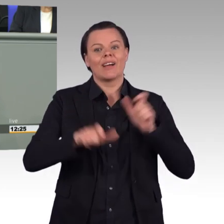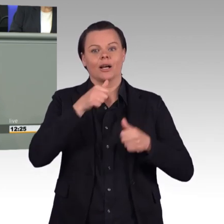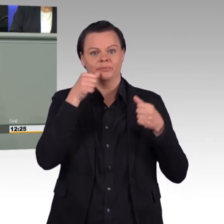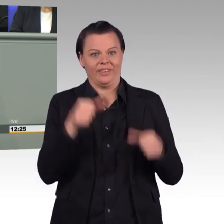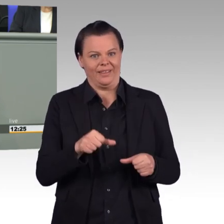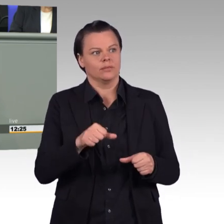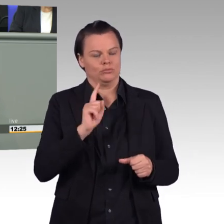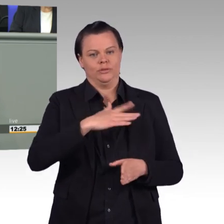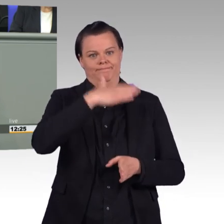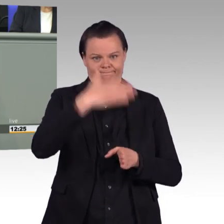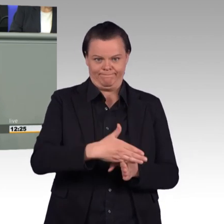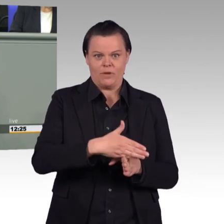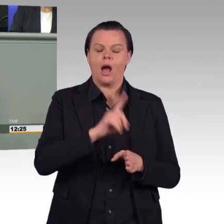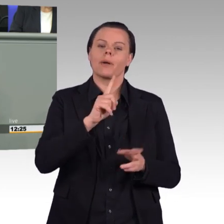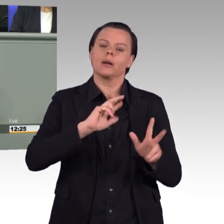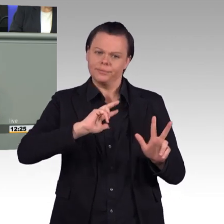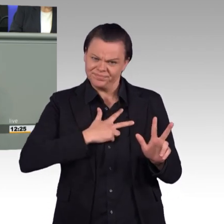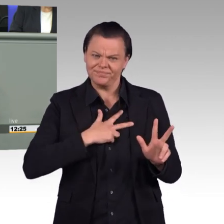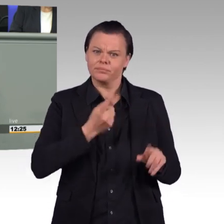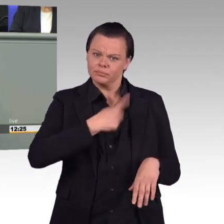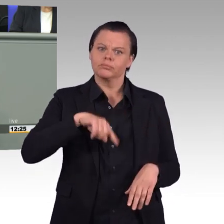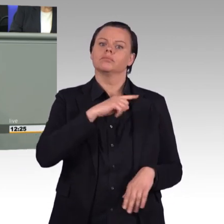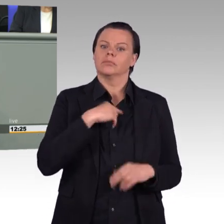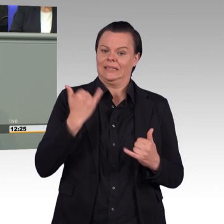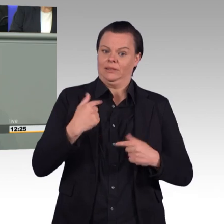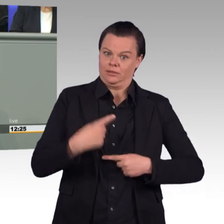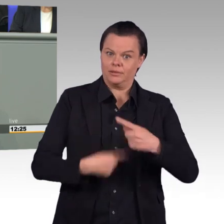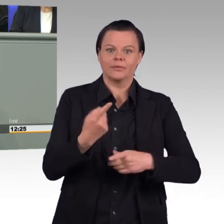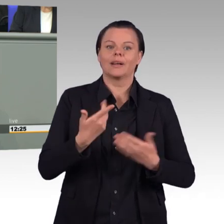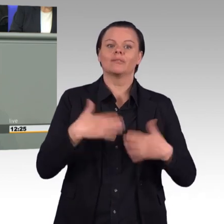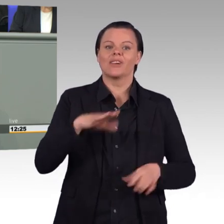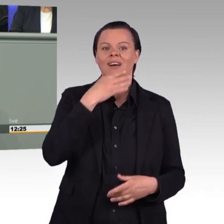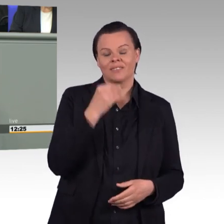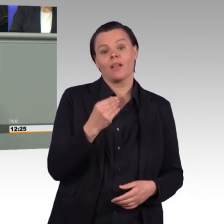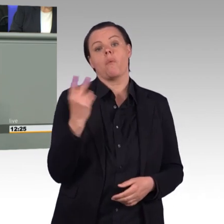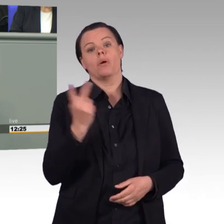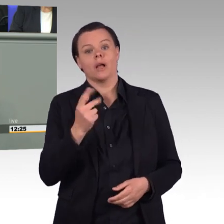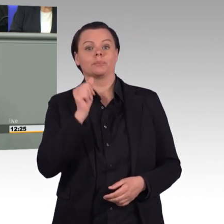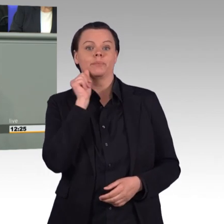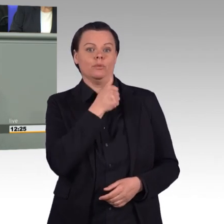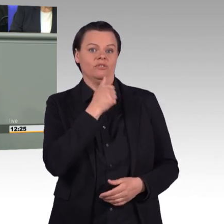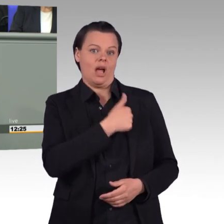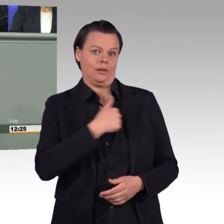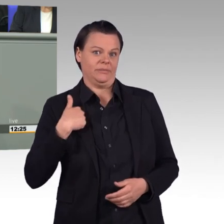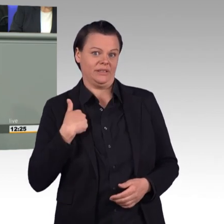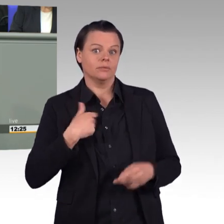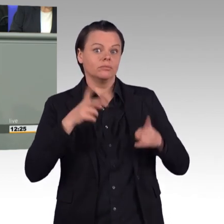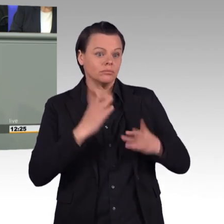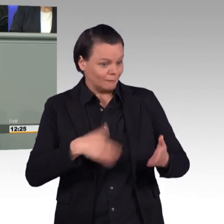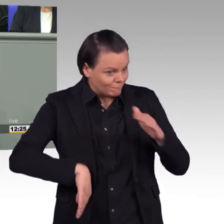und vollständig gegangen. Deswegen sind die zentralen Anliegen in diesem Gesetz, die Attraktivität und die Wettbewerbsfähigkeit